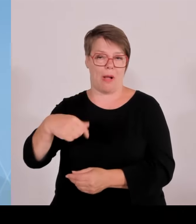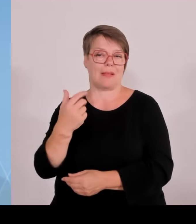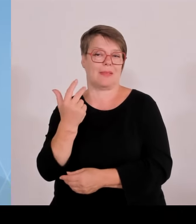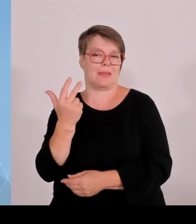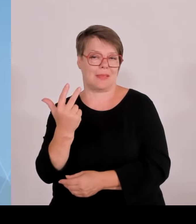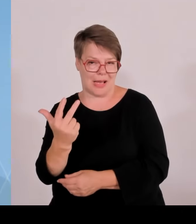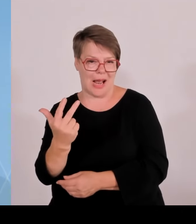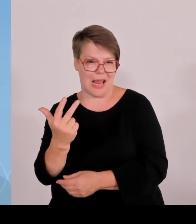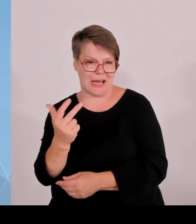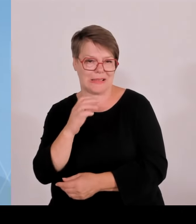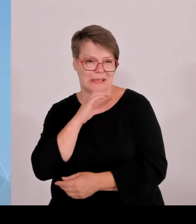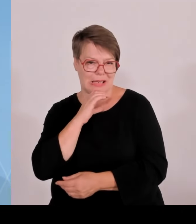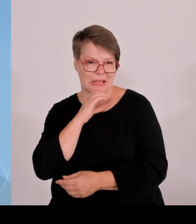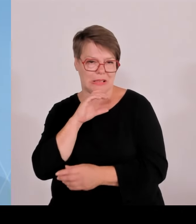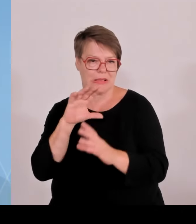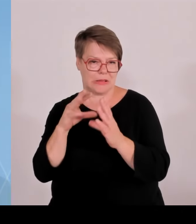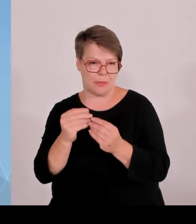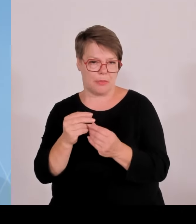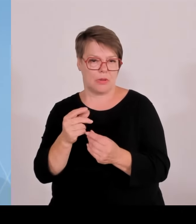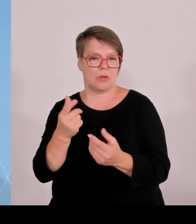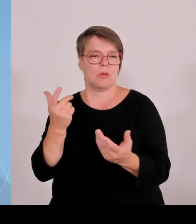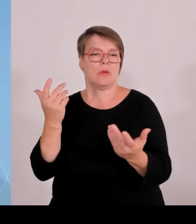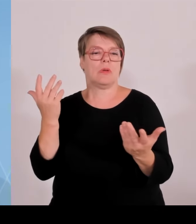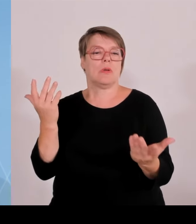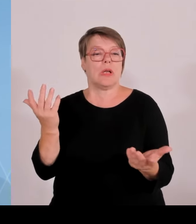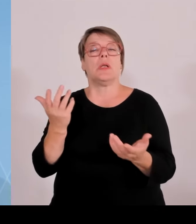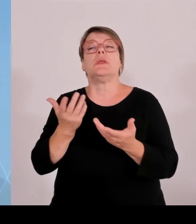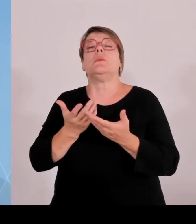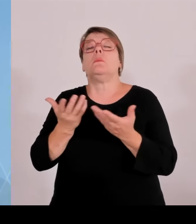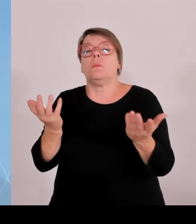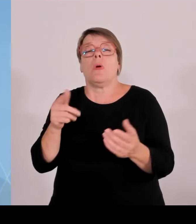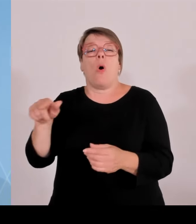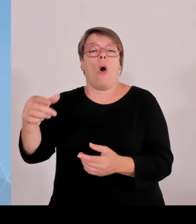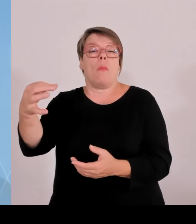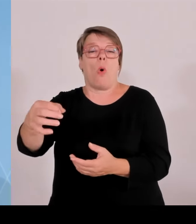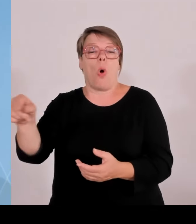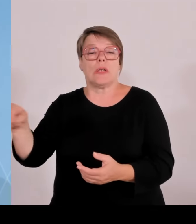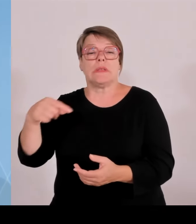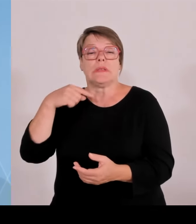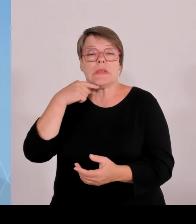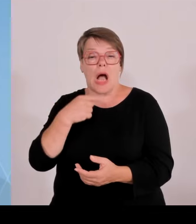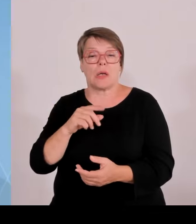Windkraft nichts zu tun haben, dann sind sie nicht gezwungen, Aber sie müssen es anbieten.